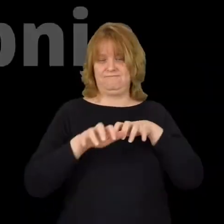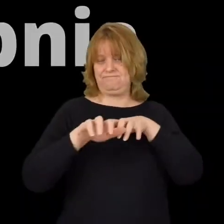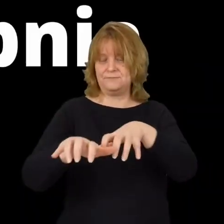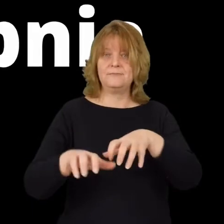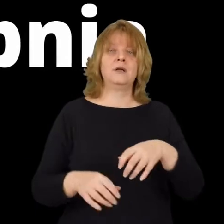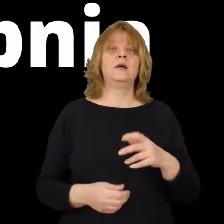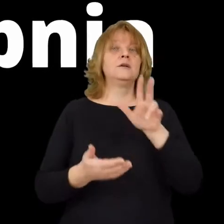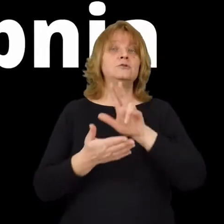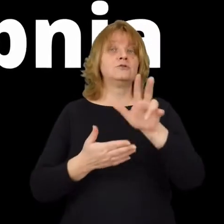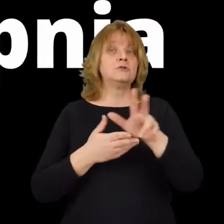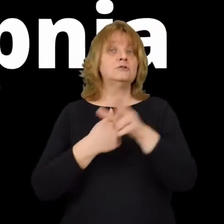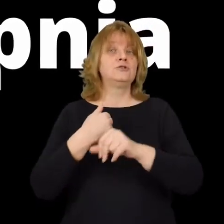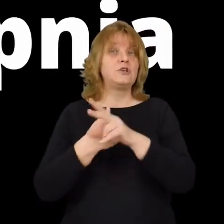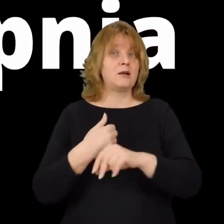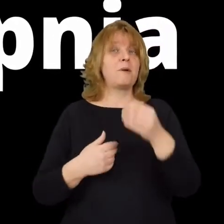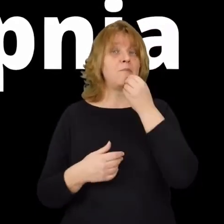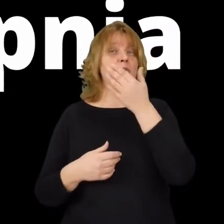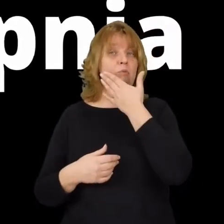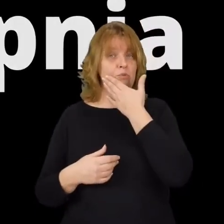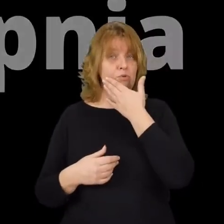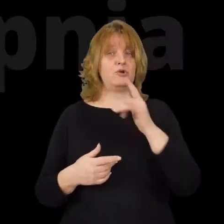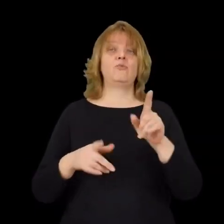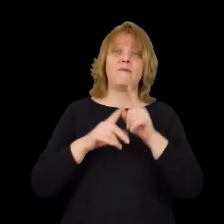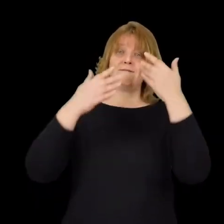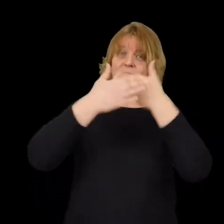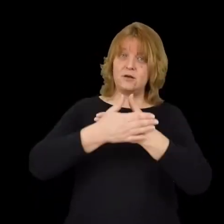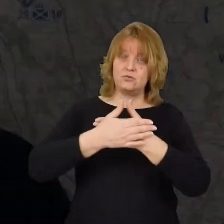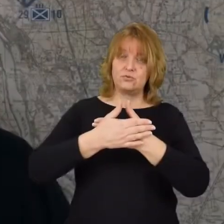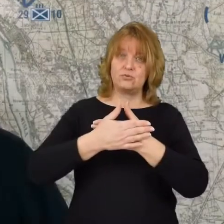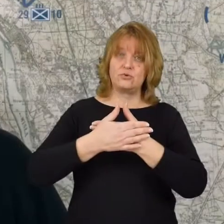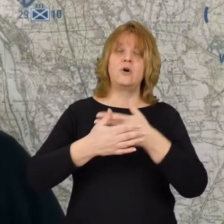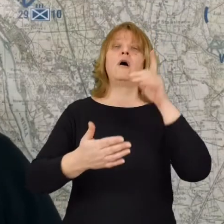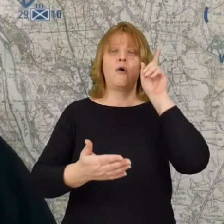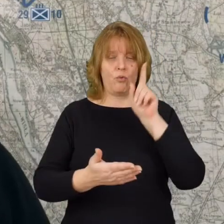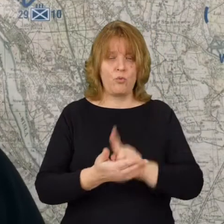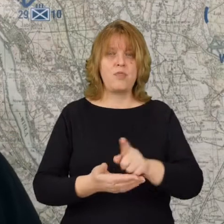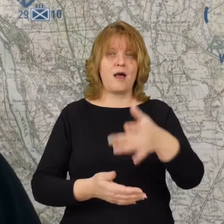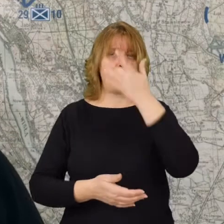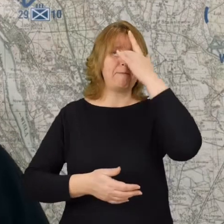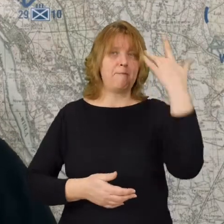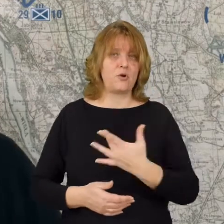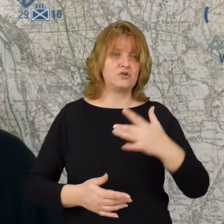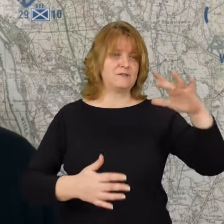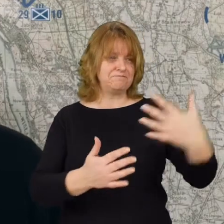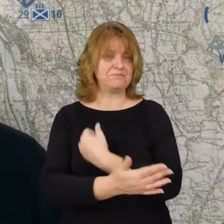13 sierpnia w godzinach popołudniowych i wieczornych udaje się bolszewikom zdobyć Radzymin